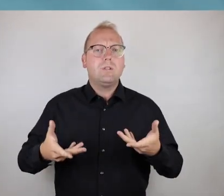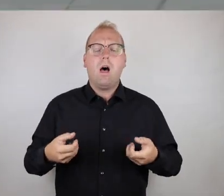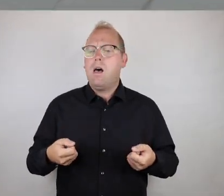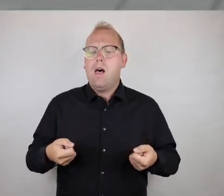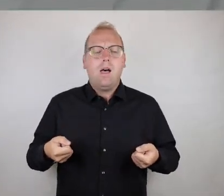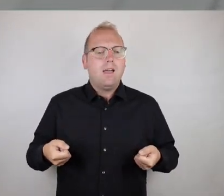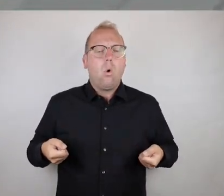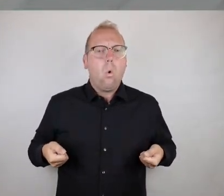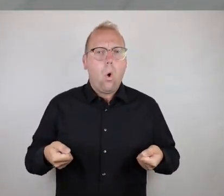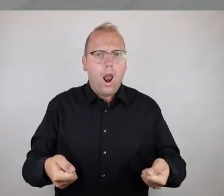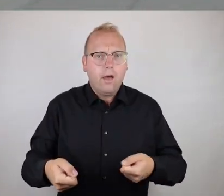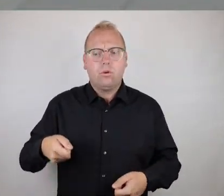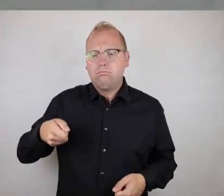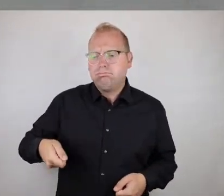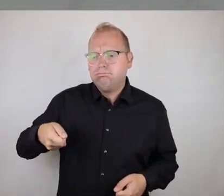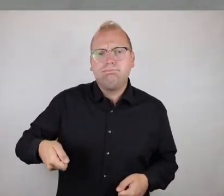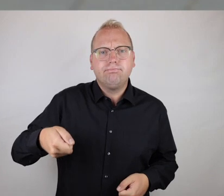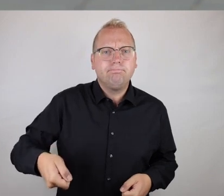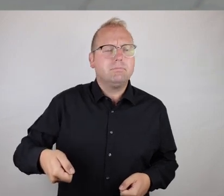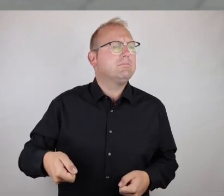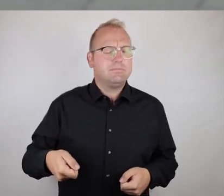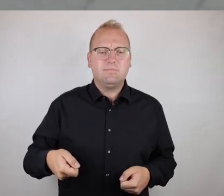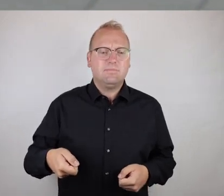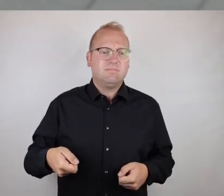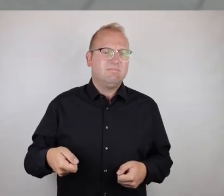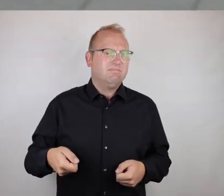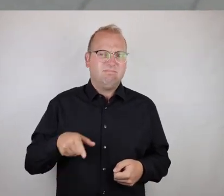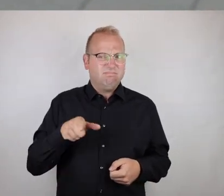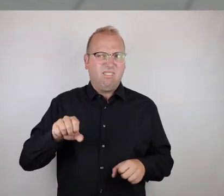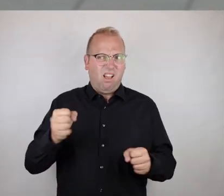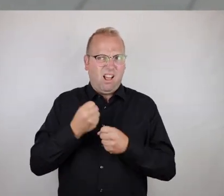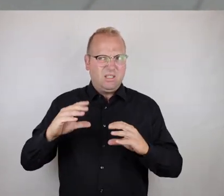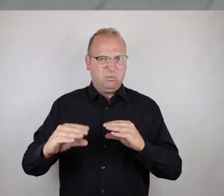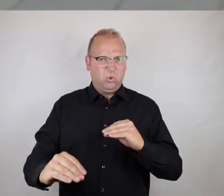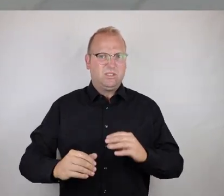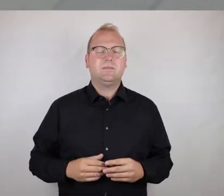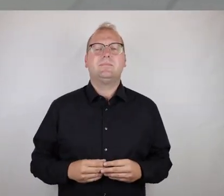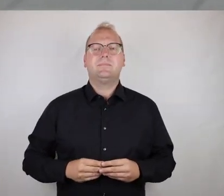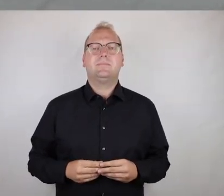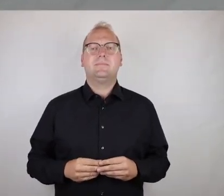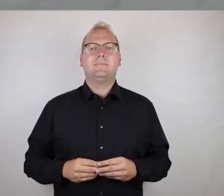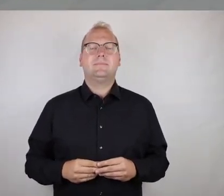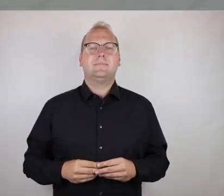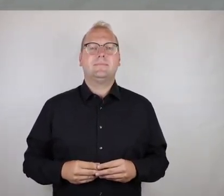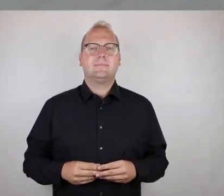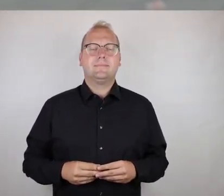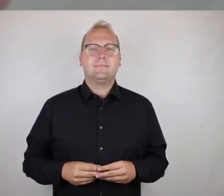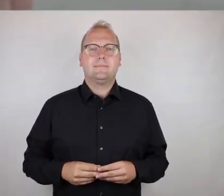Rollatorbenutzer und auch Menschen, die auf Gehhilfen angewiesen sind, auf keinen Fall.